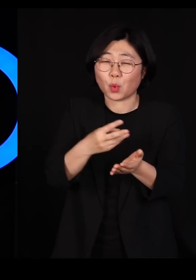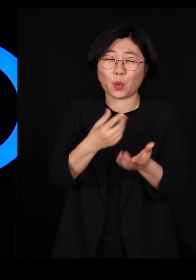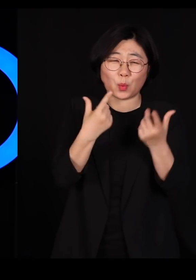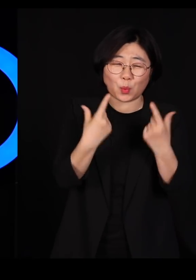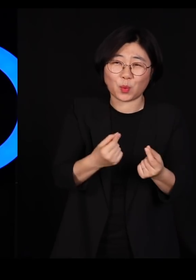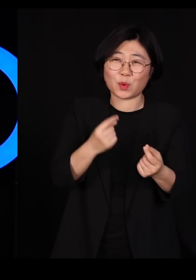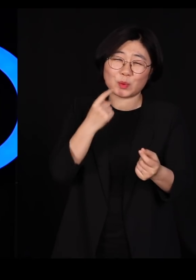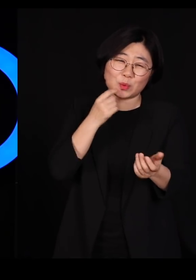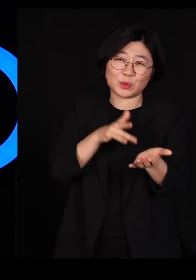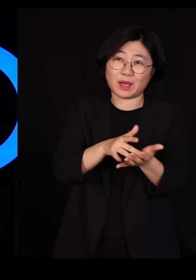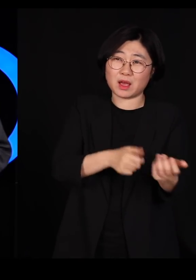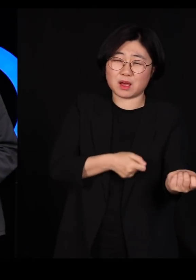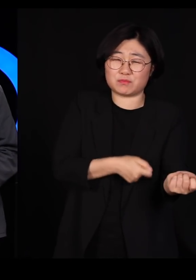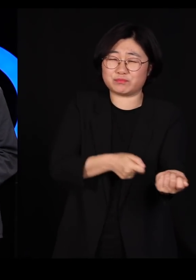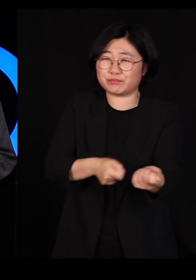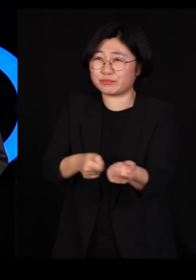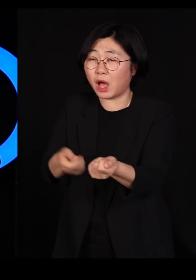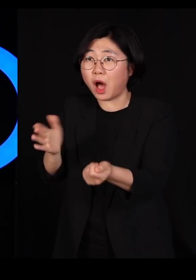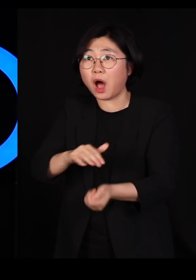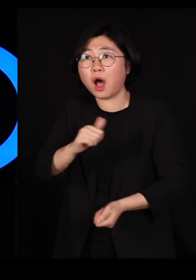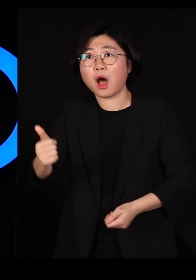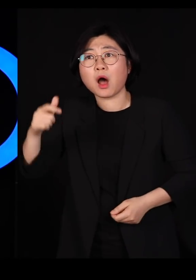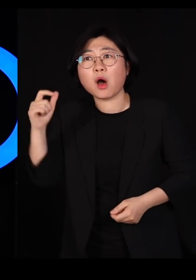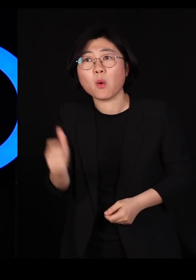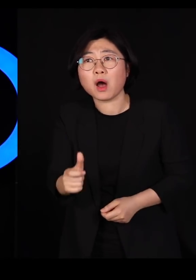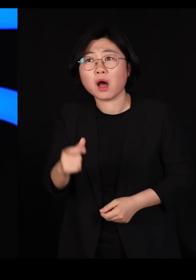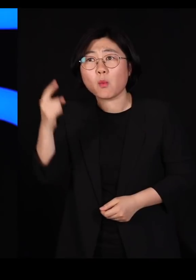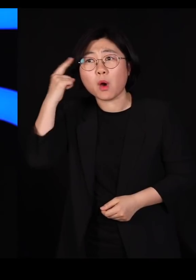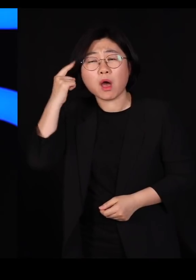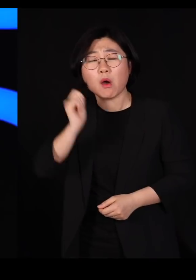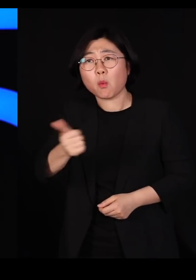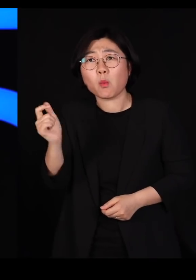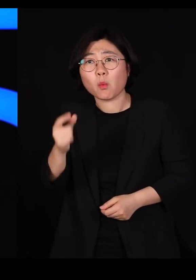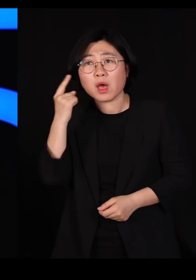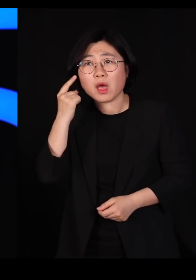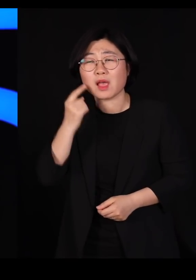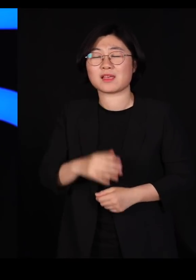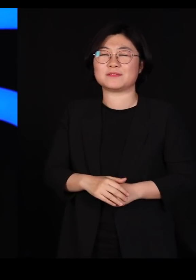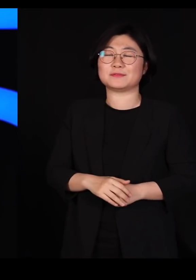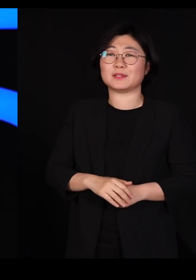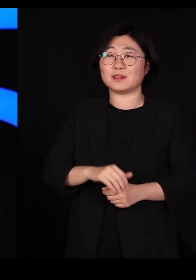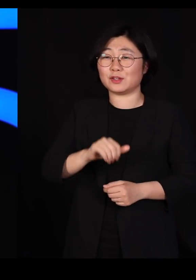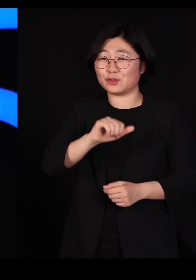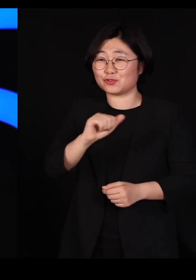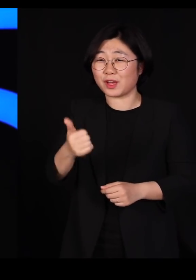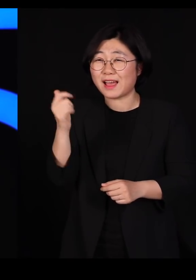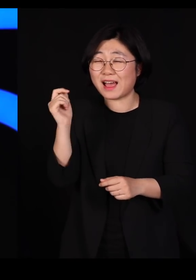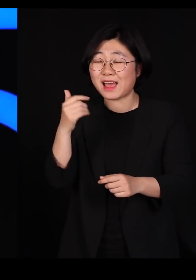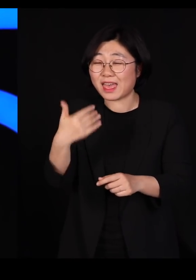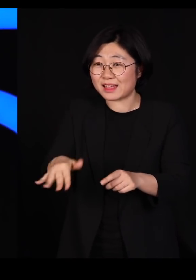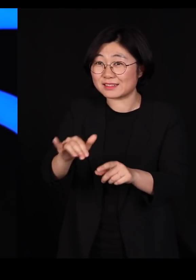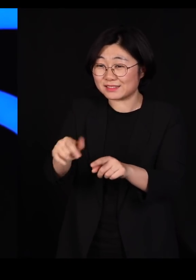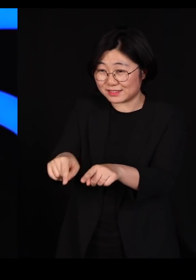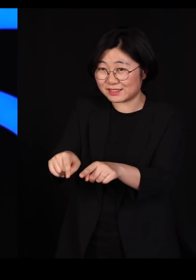이번에는 안 죽어요 왜 안죽을까요? 안 죽는 애들의 자손들이 돌아왔거든요